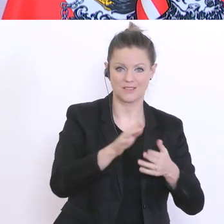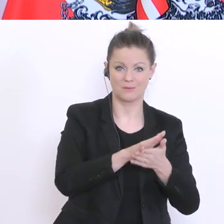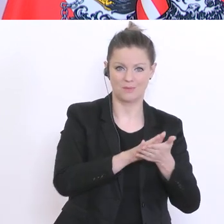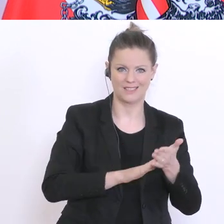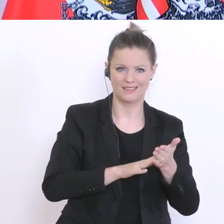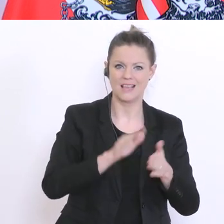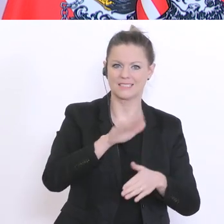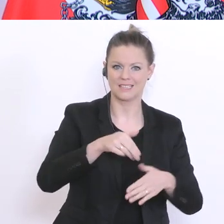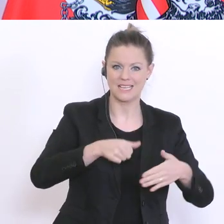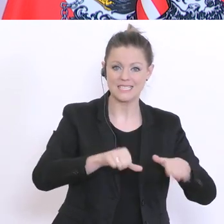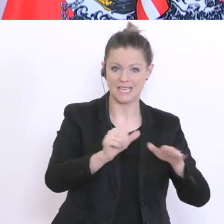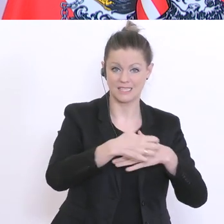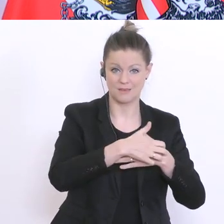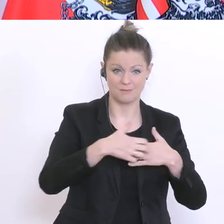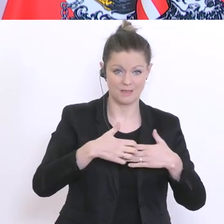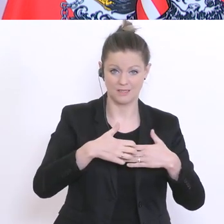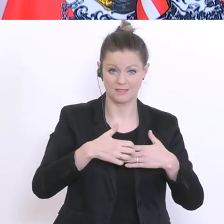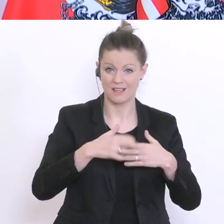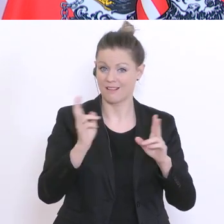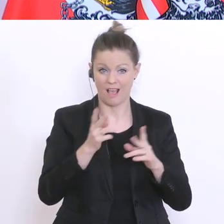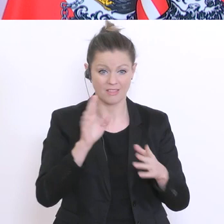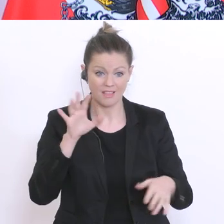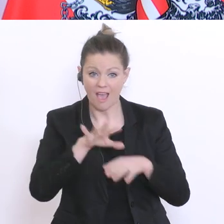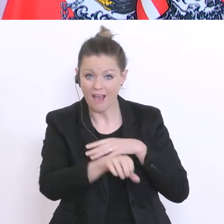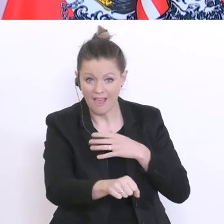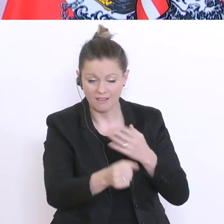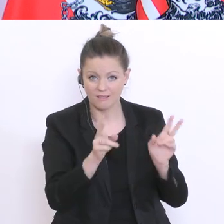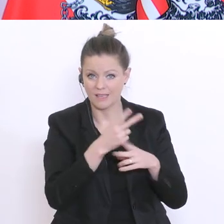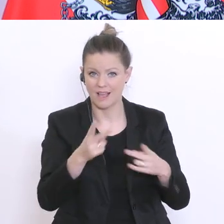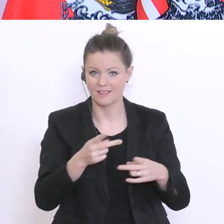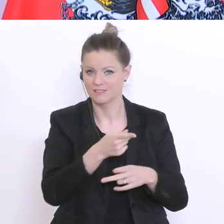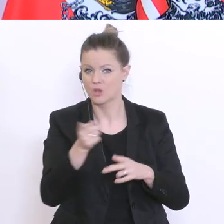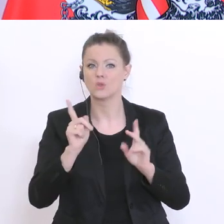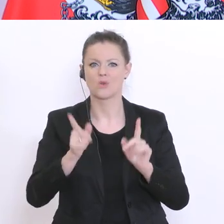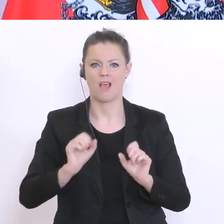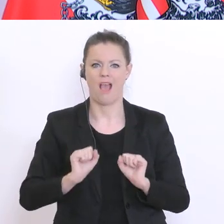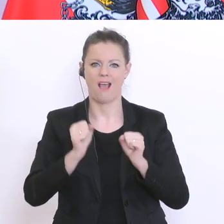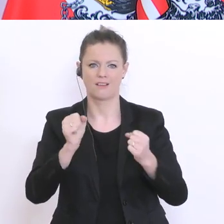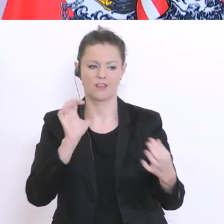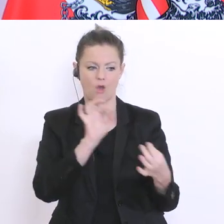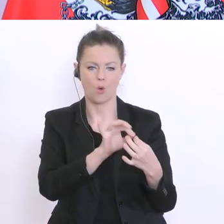16°März nicht mehr erreicht werden konnten. Und sie sollen auch klarerweise mit den Direktionen